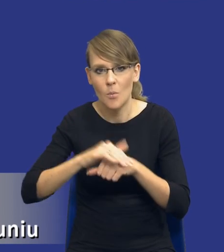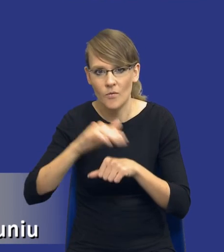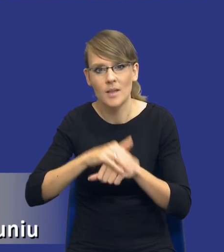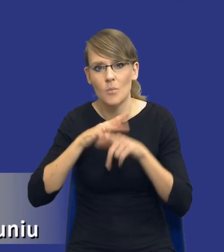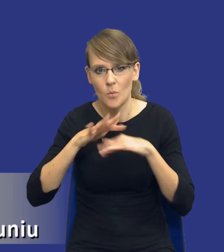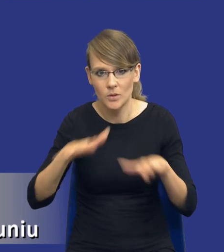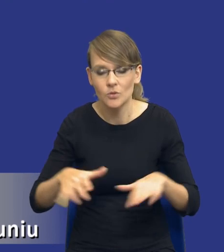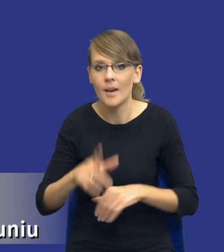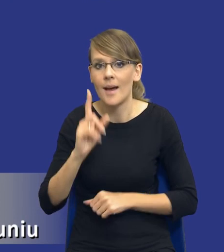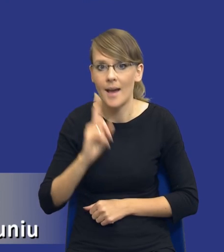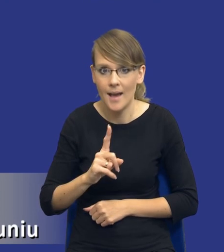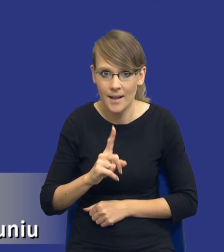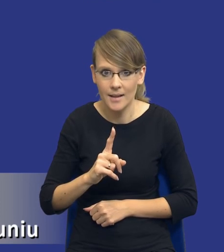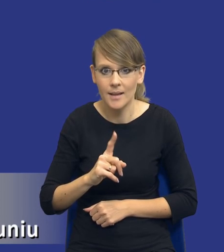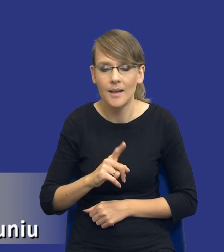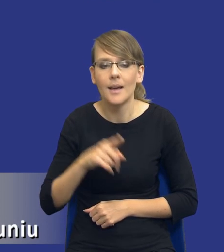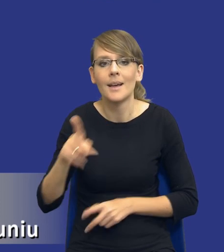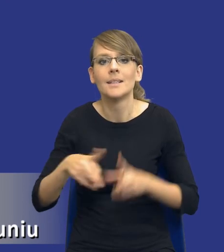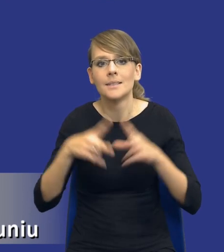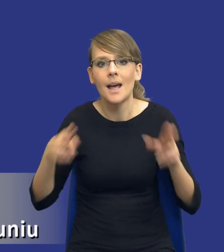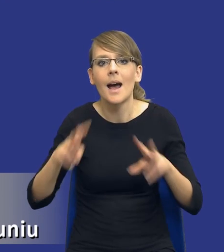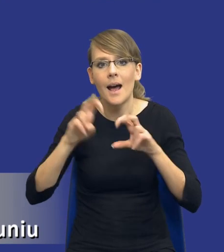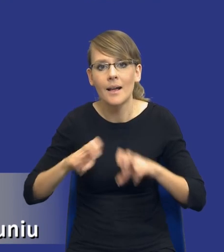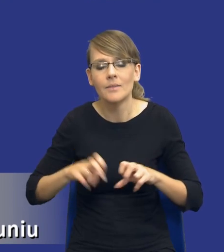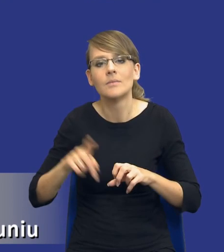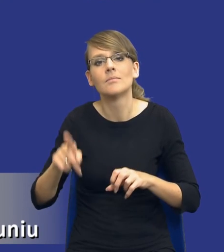Jednak zakres analizy wskazuje, że powinniśmy też